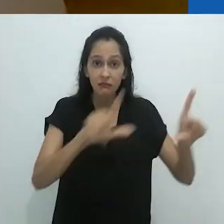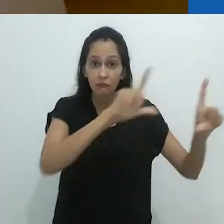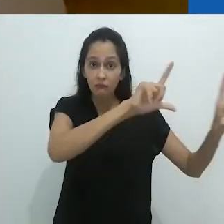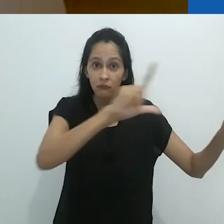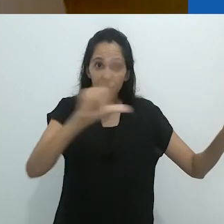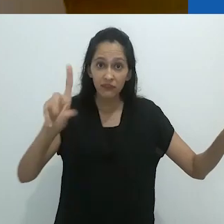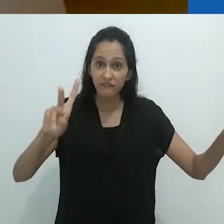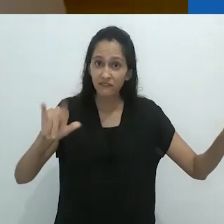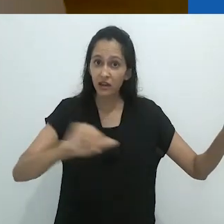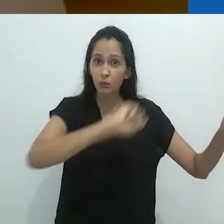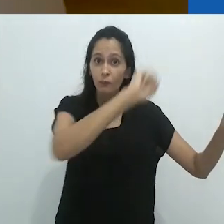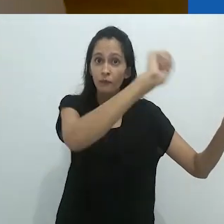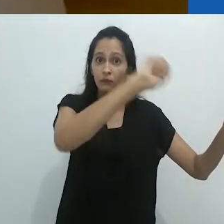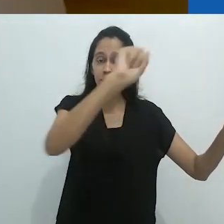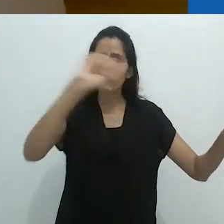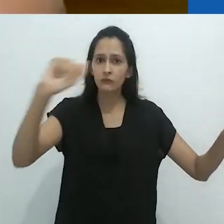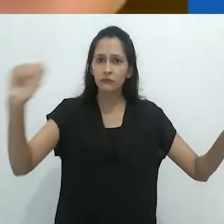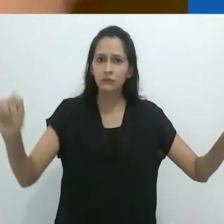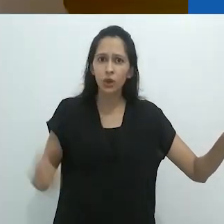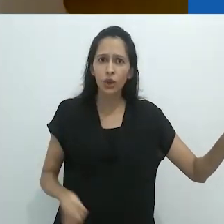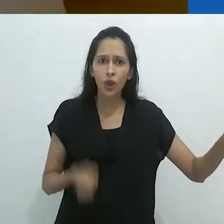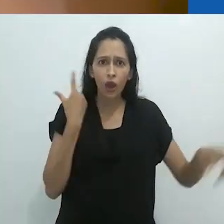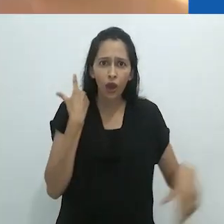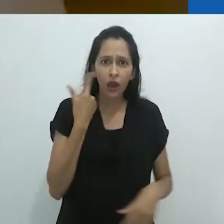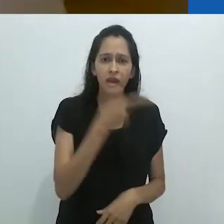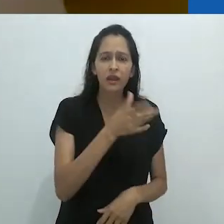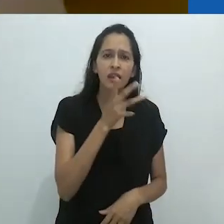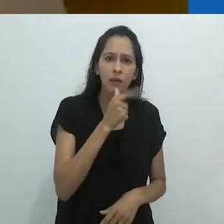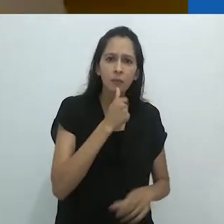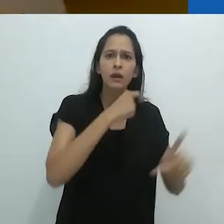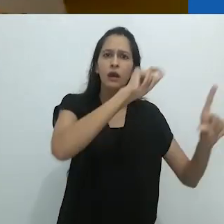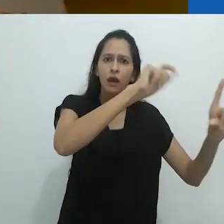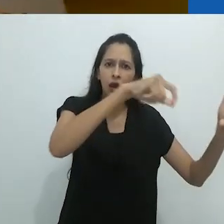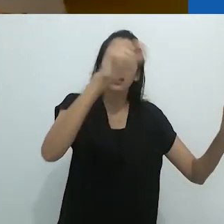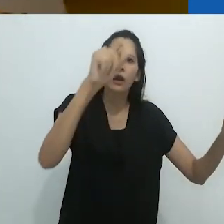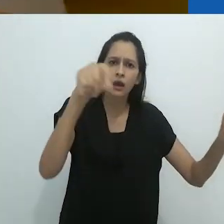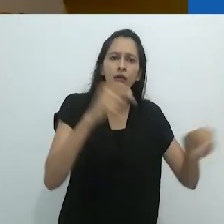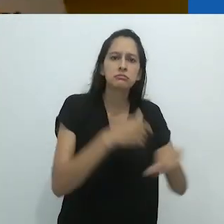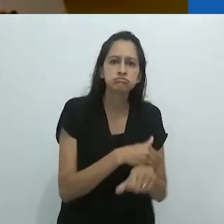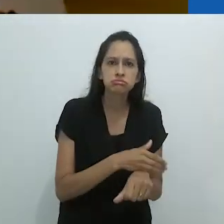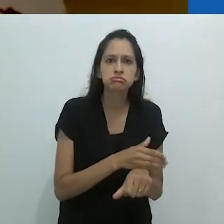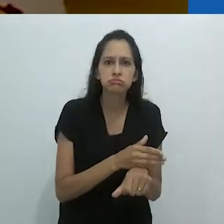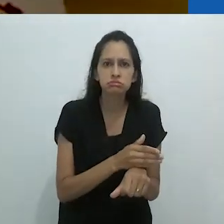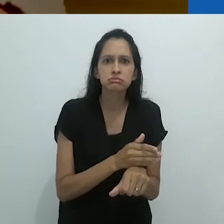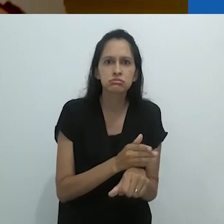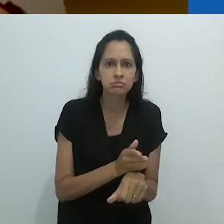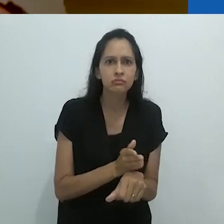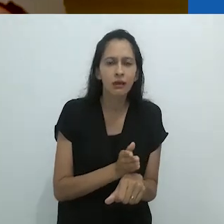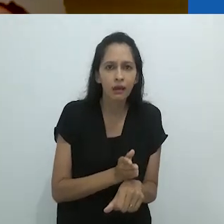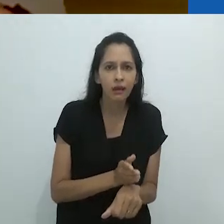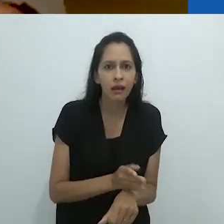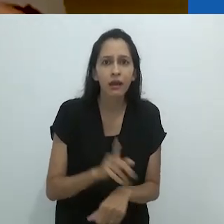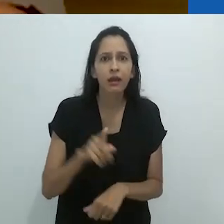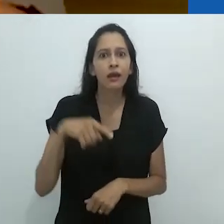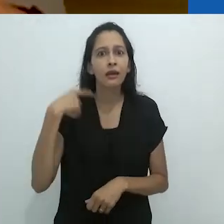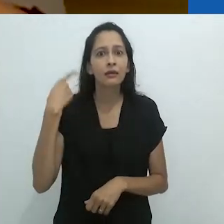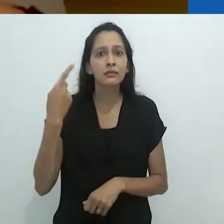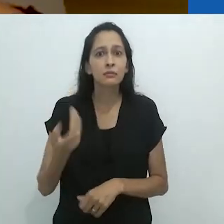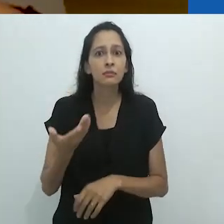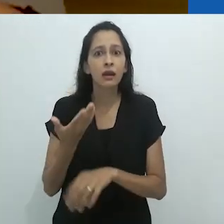isso seria apagado sem nenhuma cerimônia. O cara gasta não sei quanto tempo fazendo